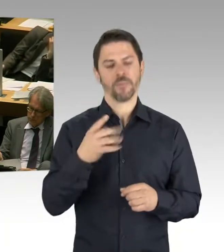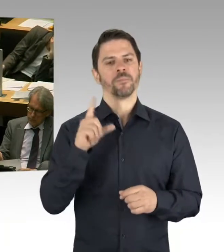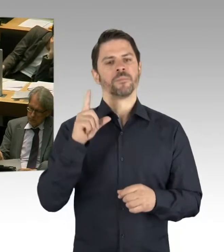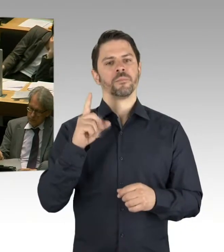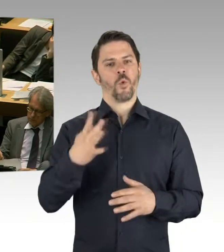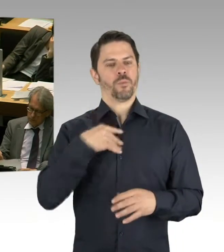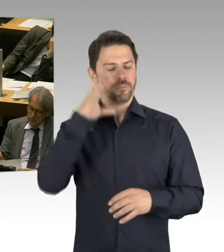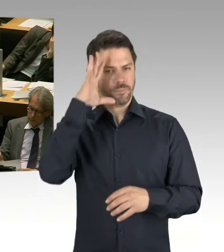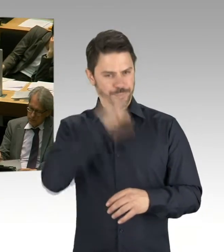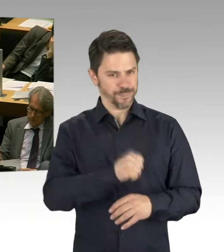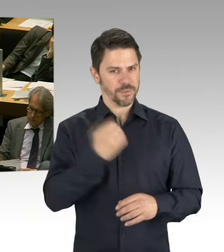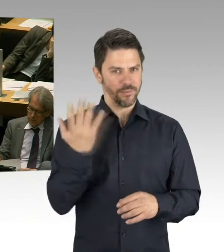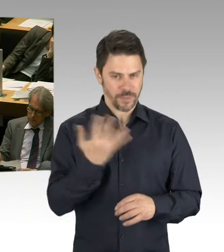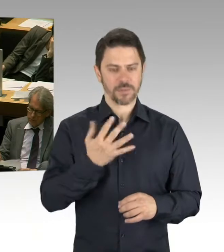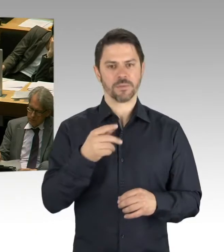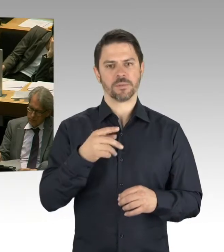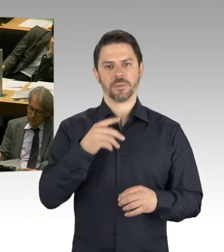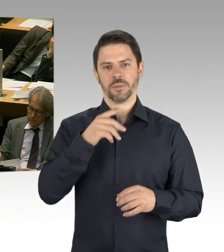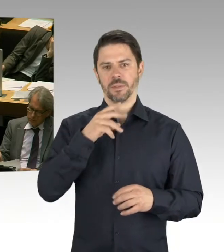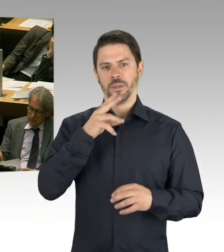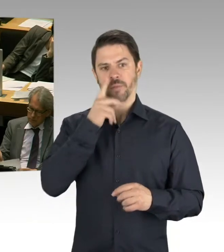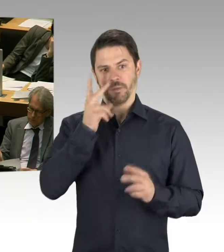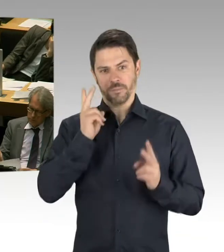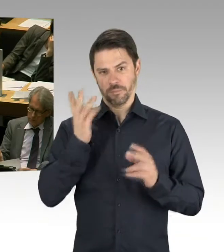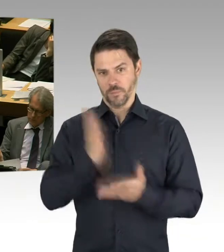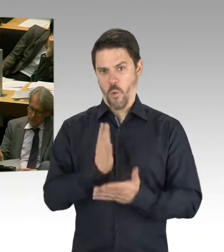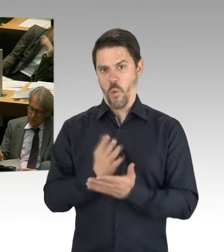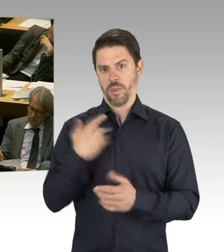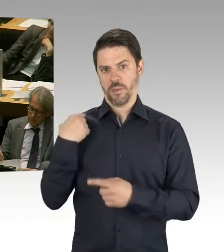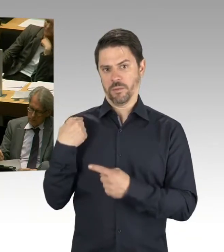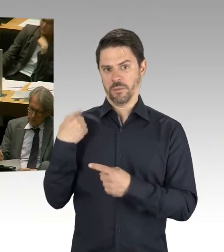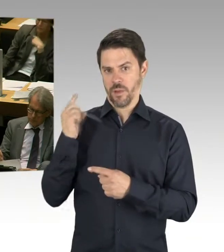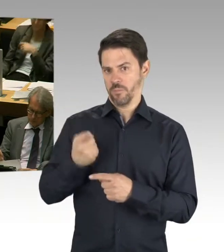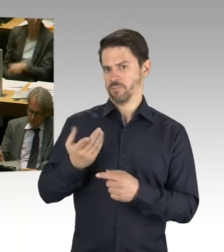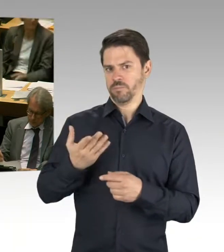und dass man sich damit eben auch auseinandersetzen muss. Weil ich sage mal, zum heutigen Zeitpunkt wissen wir nicht,